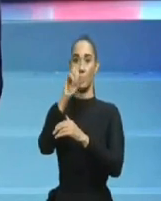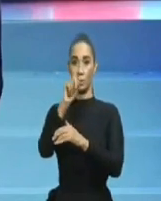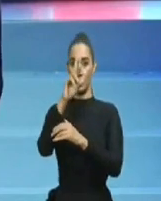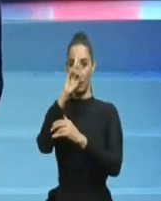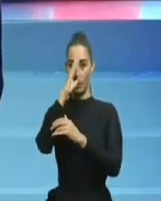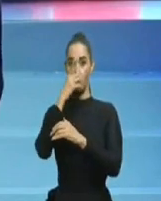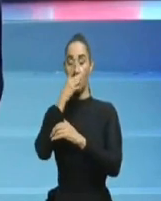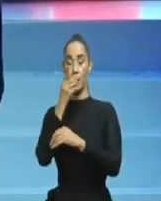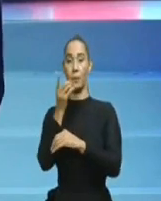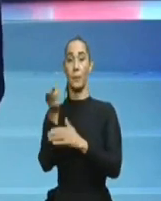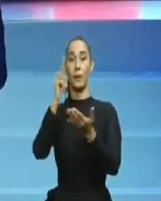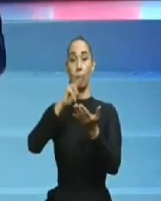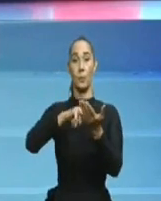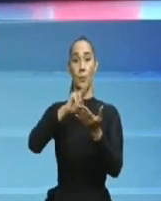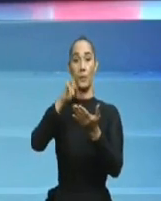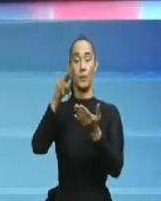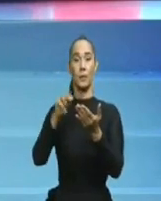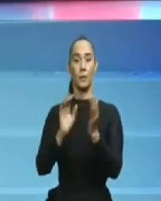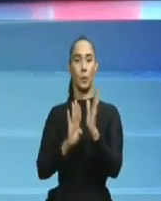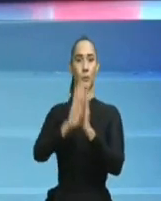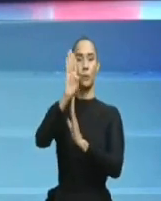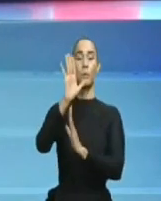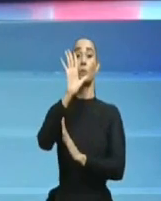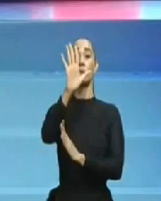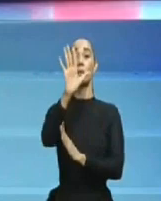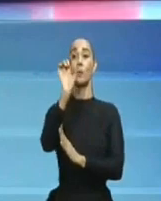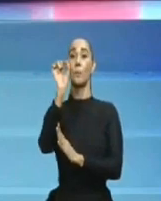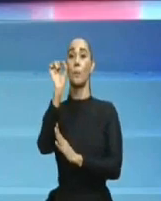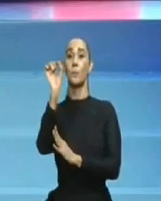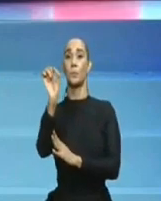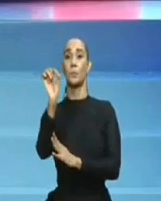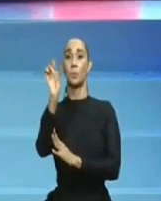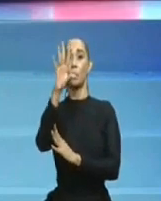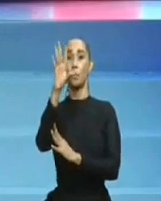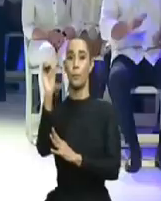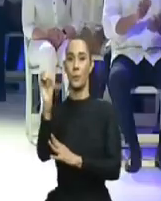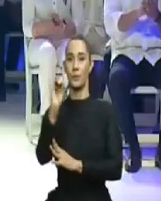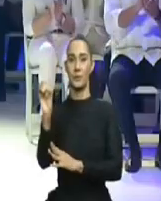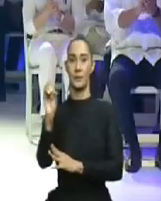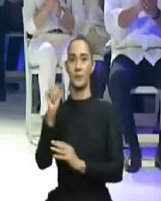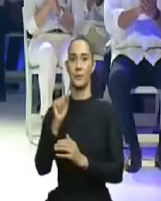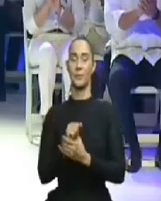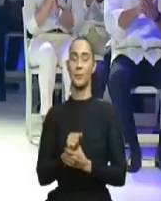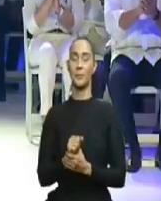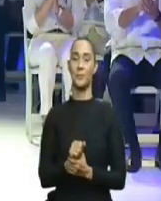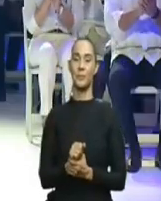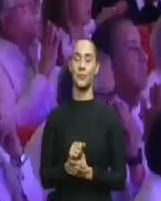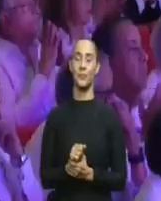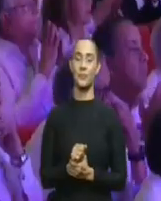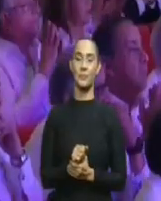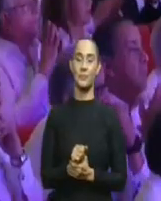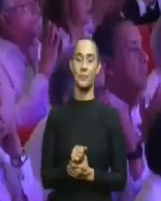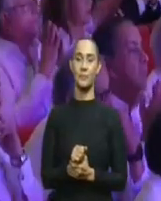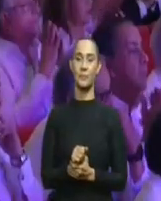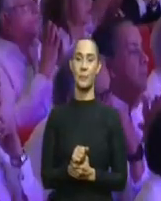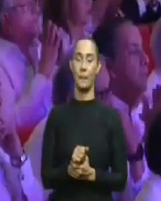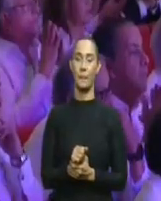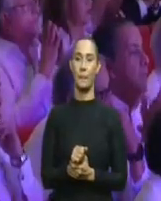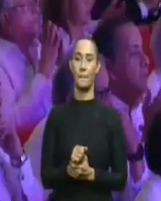y eso no es posible. Es posible que hayan perdido la memoria Yanalán, Alexis Medina, Cáceres Silvestre, Pagán,